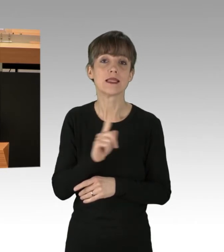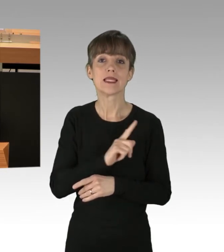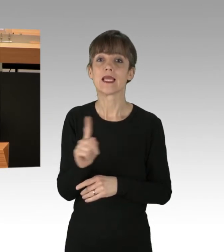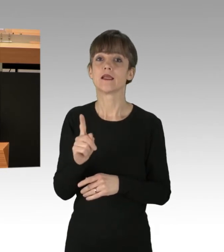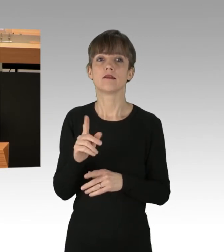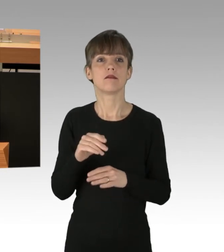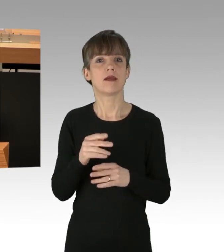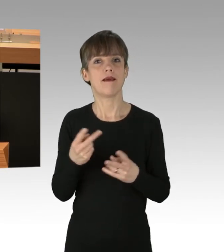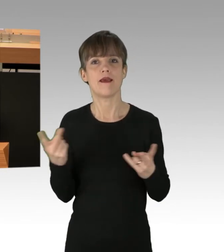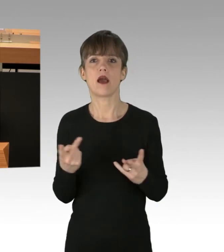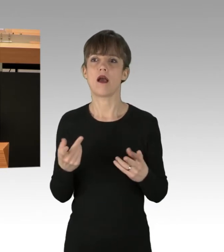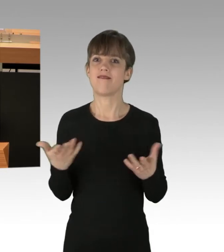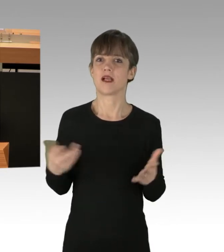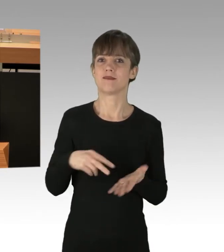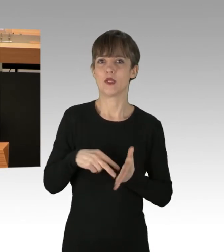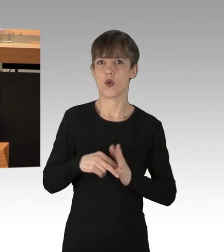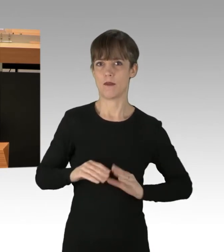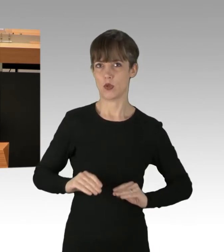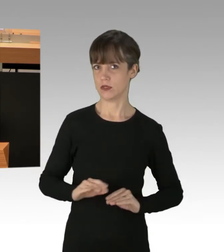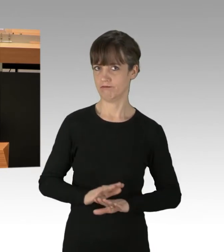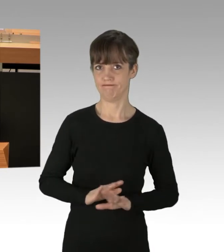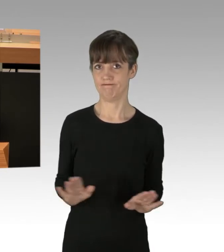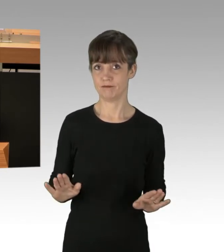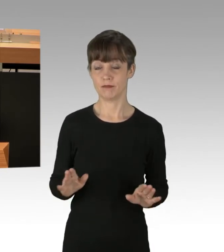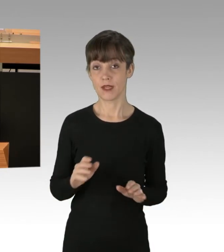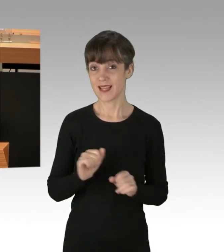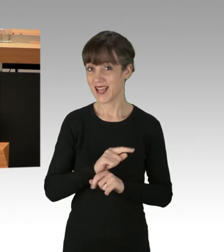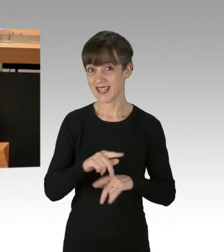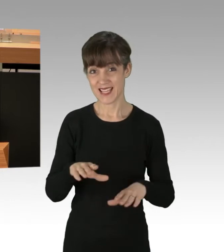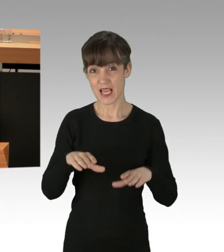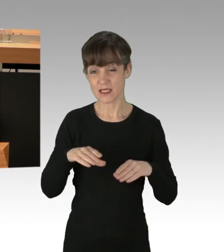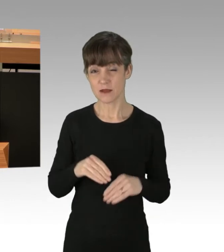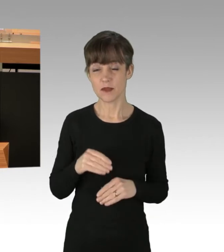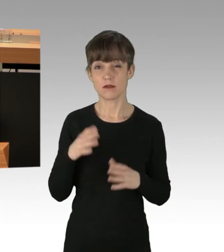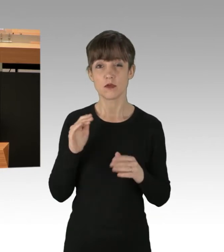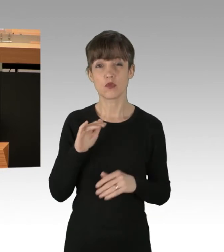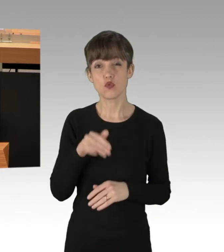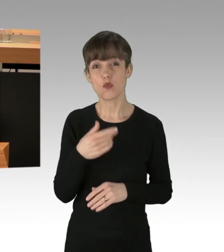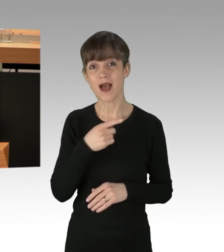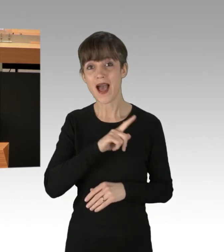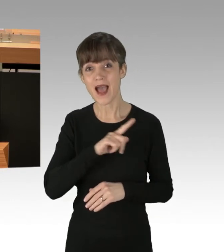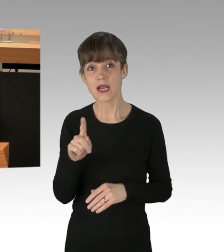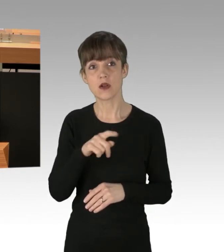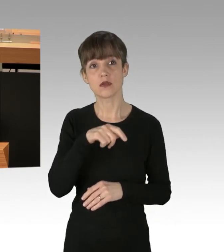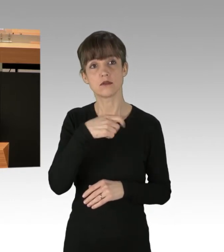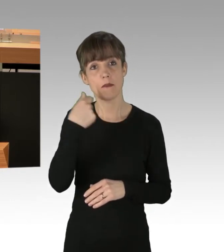Nicht akzeptabel ist es, wenn Tausende Berlinerinnen und Berliner jeden Tag in Geiselhaft genommen werden, meine Damen und Herren.